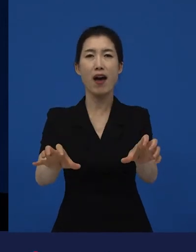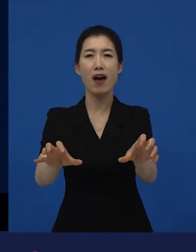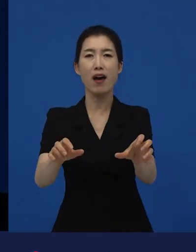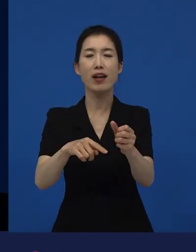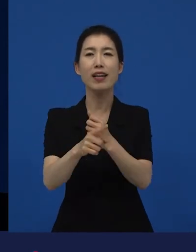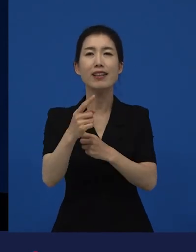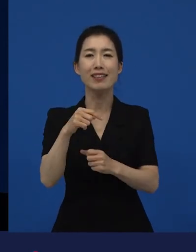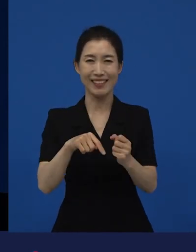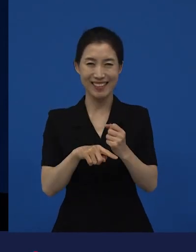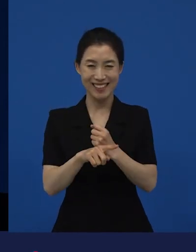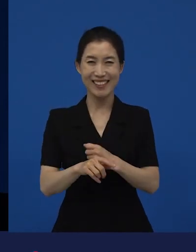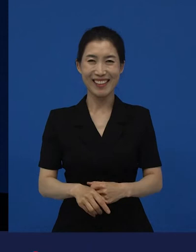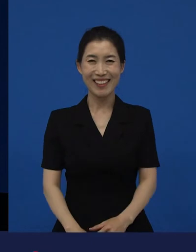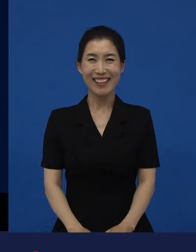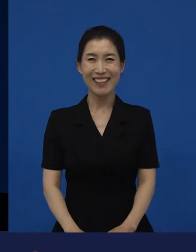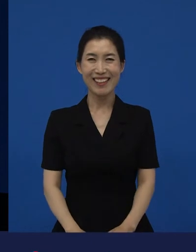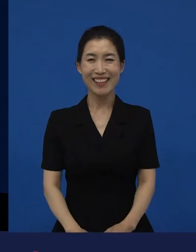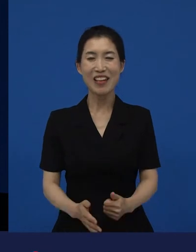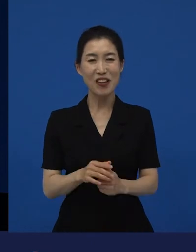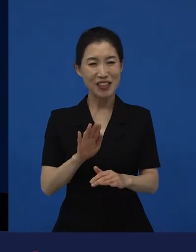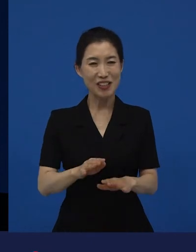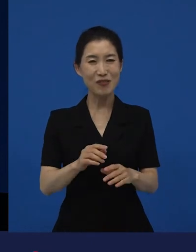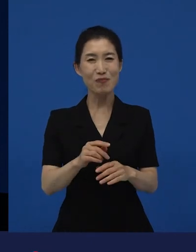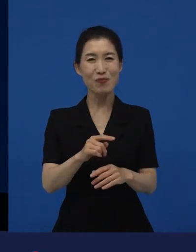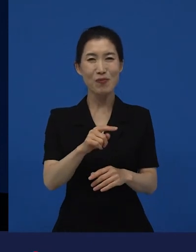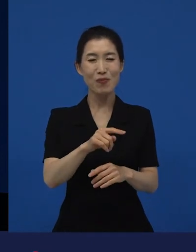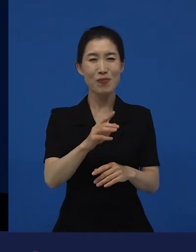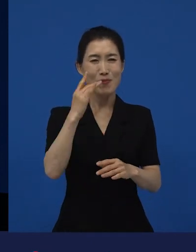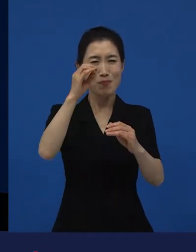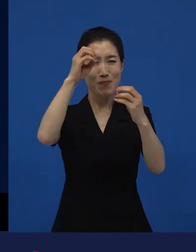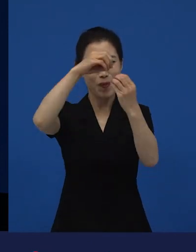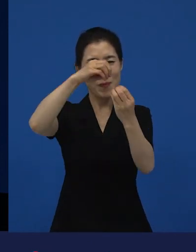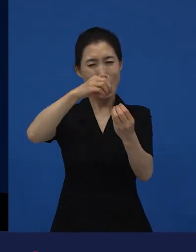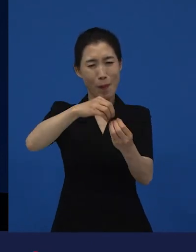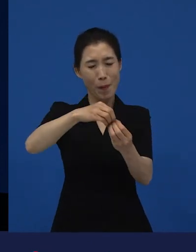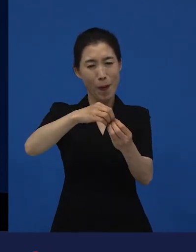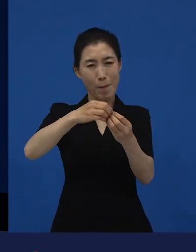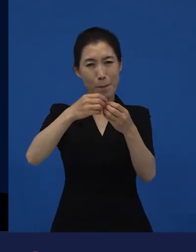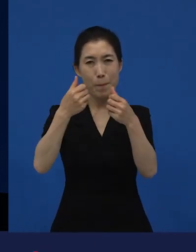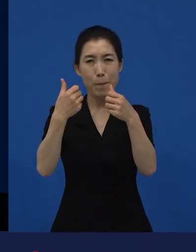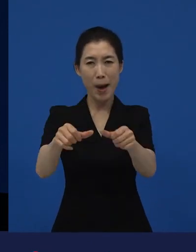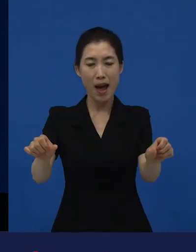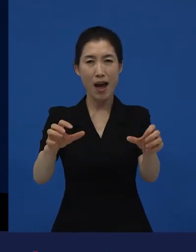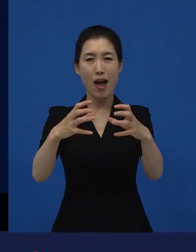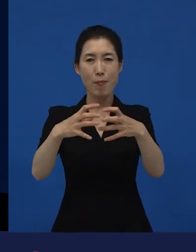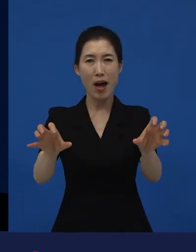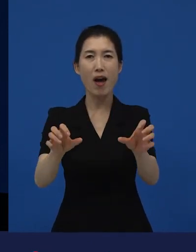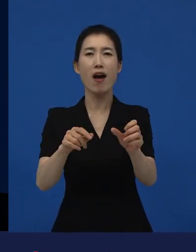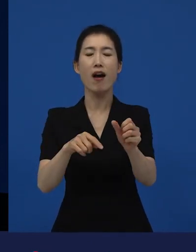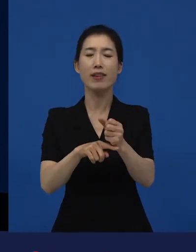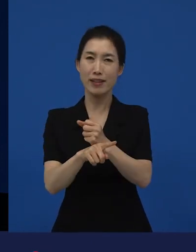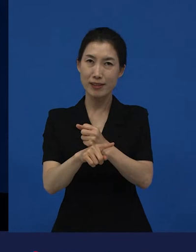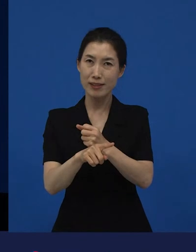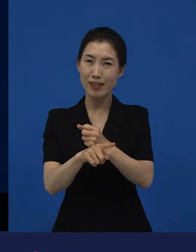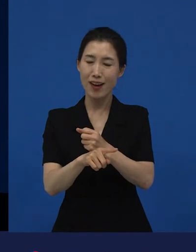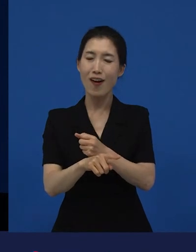그 때가 이르렀기 때문에, 물론 일회성으로 끝날 수도 있고 그러나 예외라는 것이 존재하게 되면